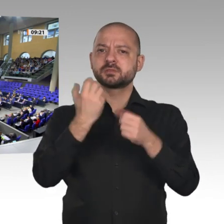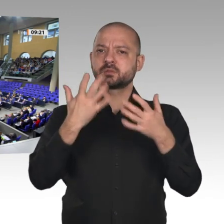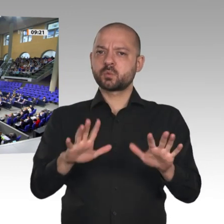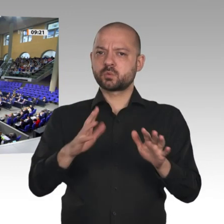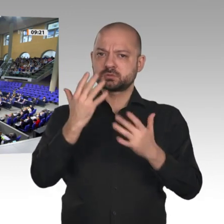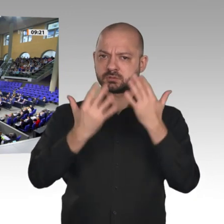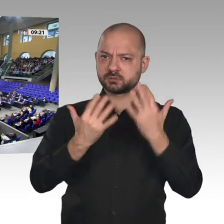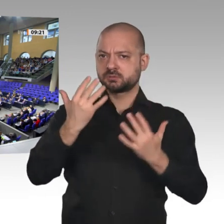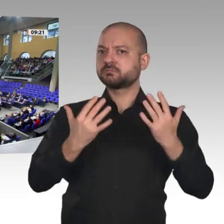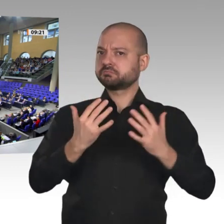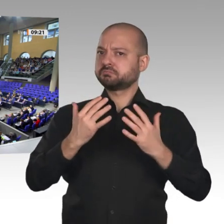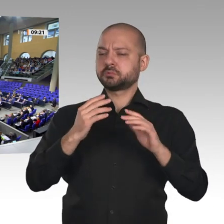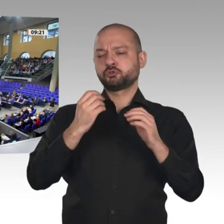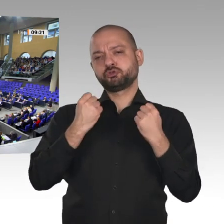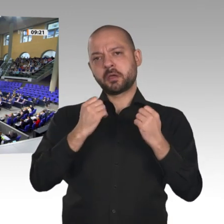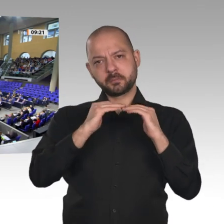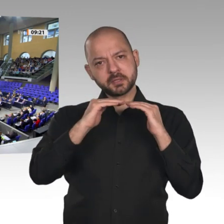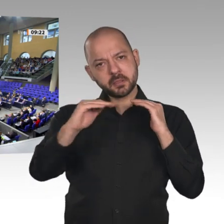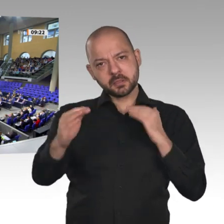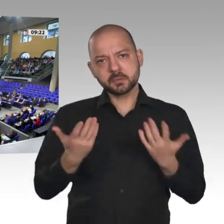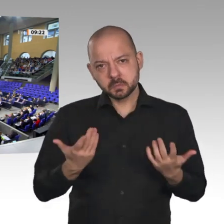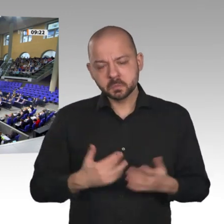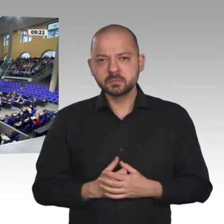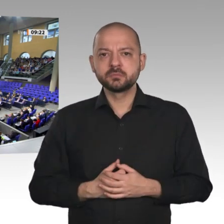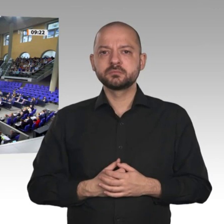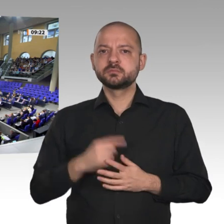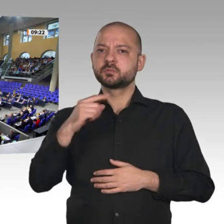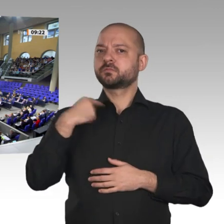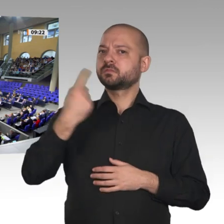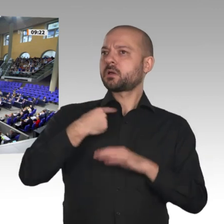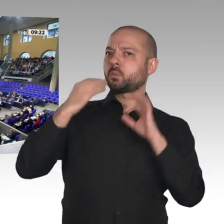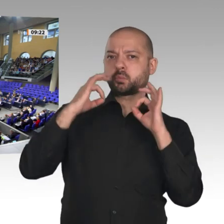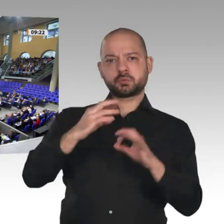wir uns nicht aus. Die zentrale Herausforderung, vor der die deutsche Wirtschaft und unsere